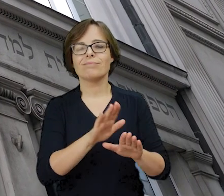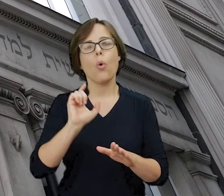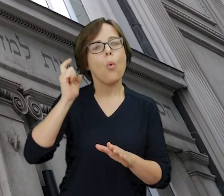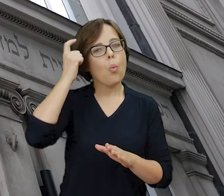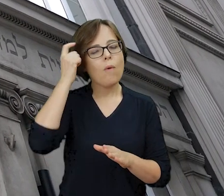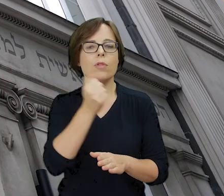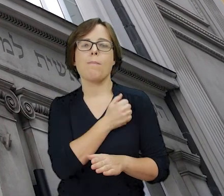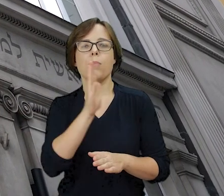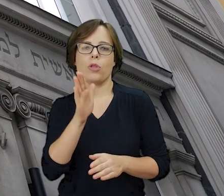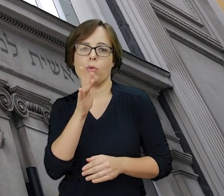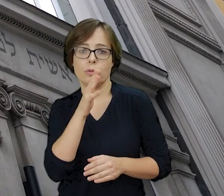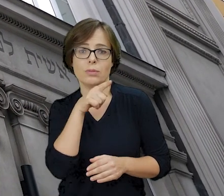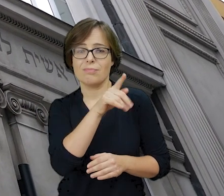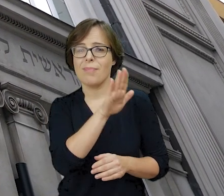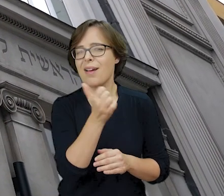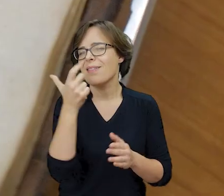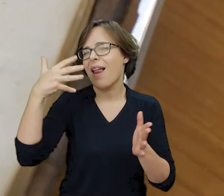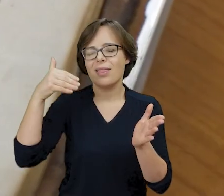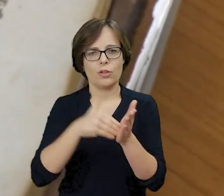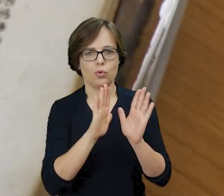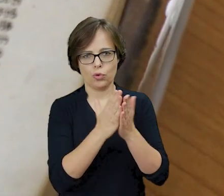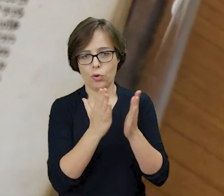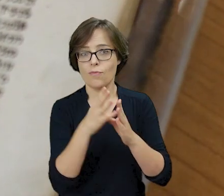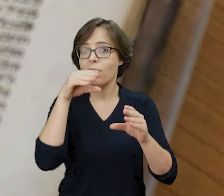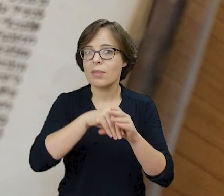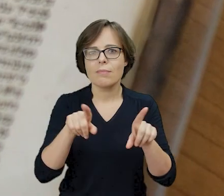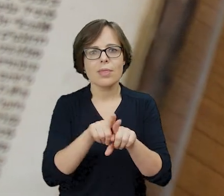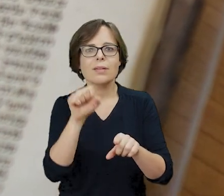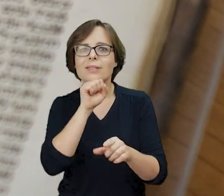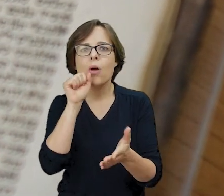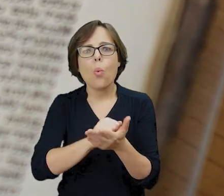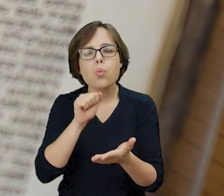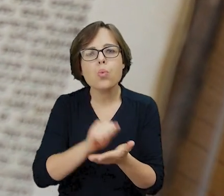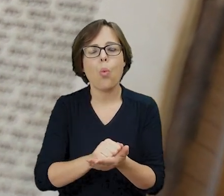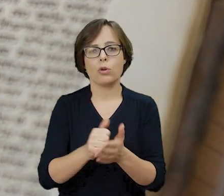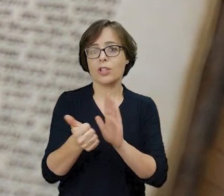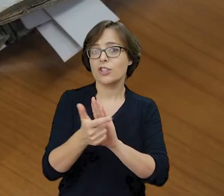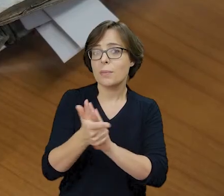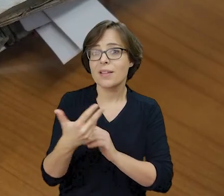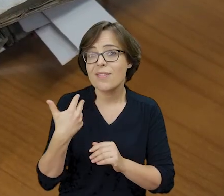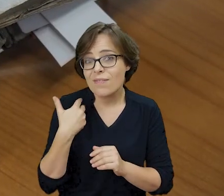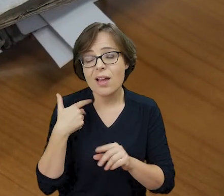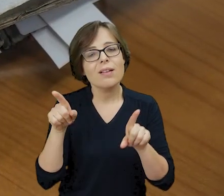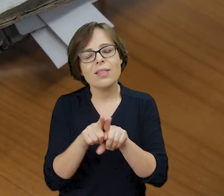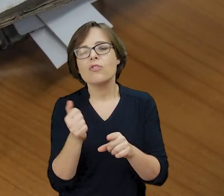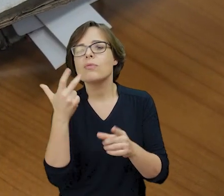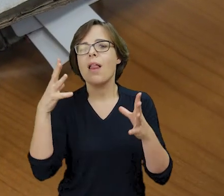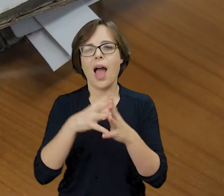której księgozbiór liczył kilka tysięcy woluminów, a wśród nich starodruki z XVI i XVII wieku